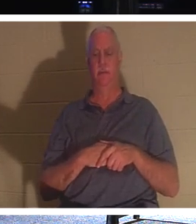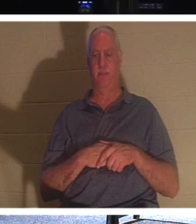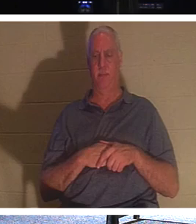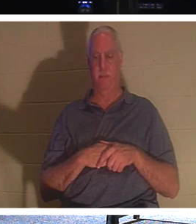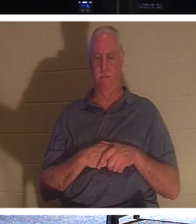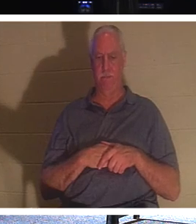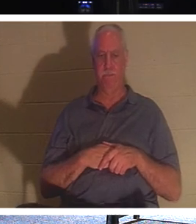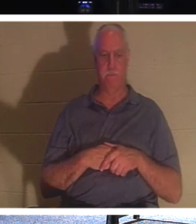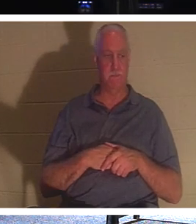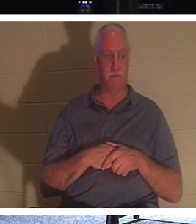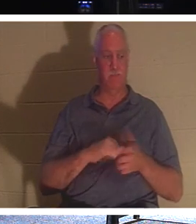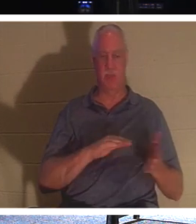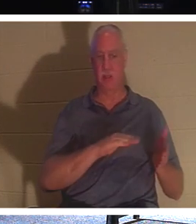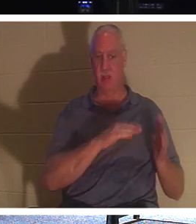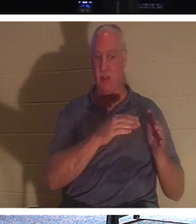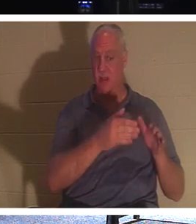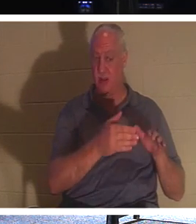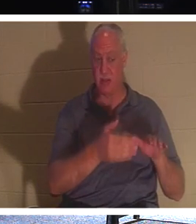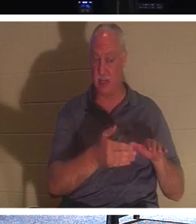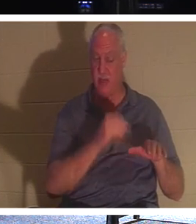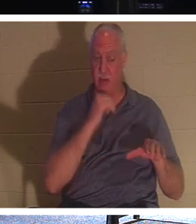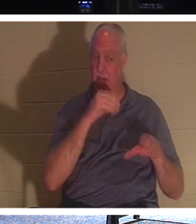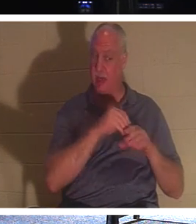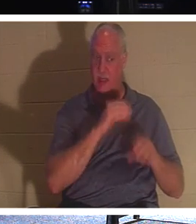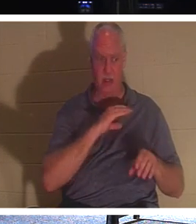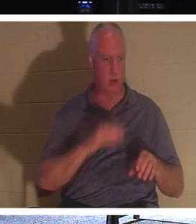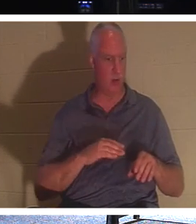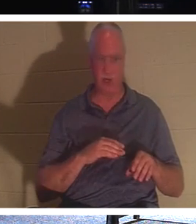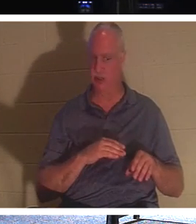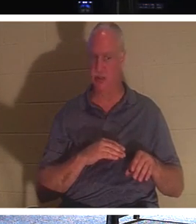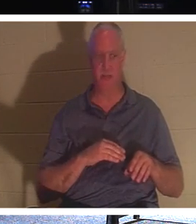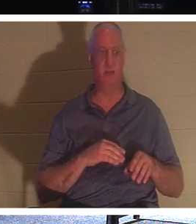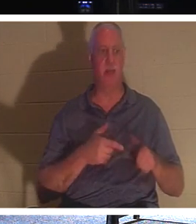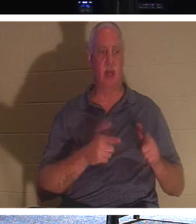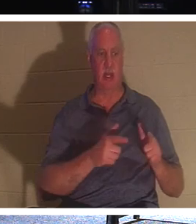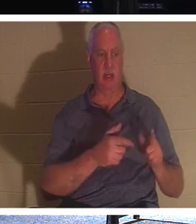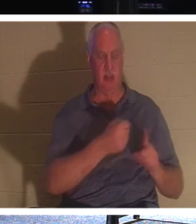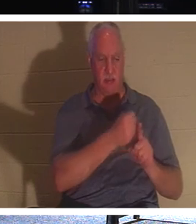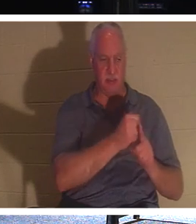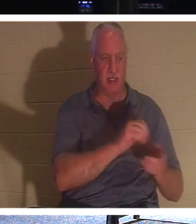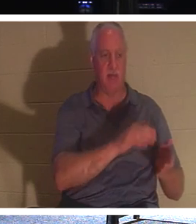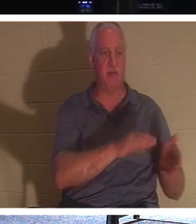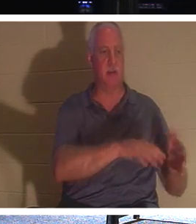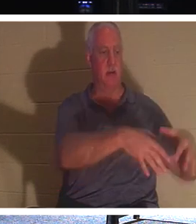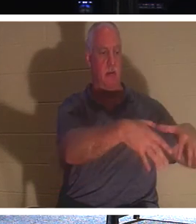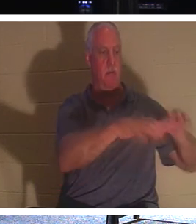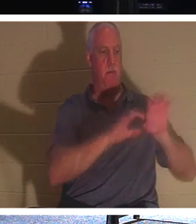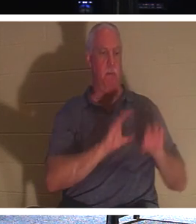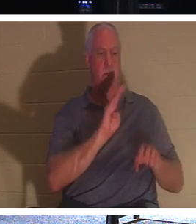在基督里的死者——也就是麻木不仁的——让他们埋葬死者，但你，你在基督里还活着，他说，让我们忙碌起来，